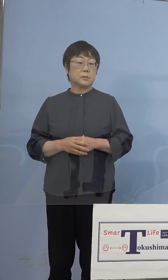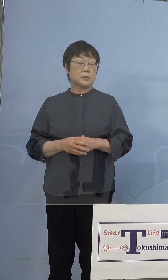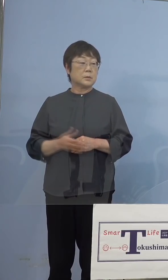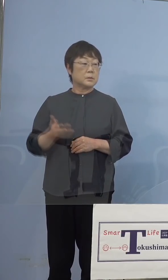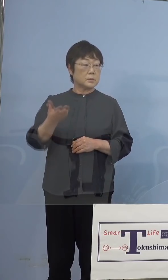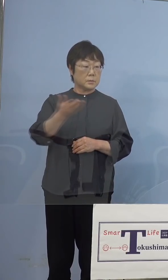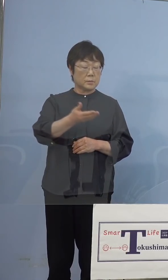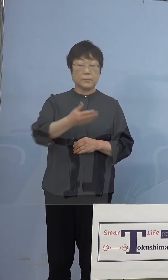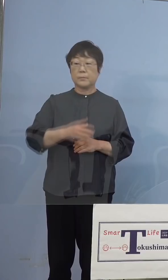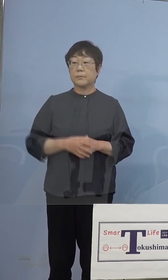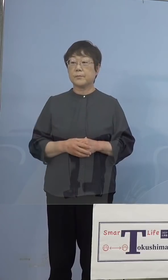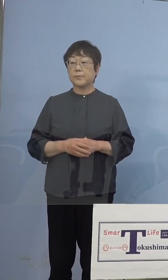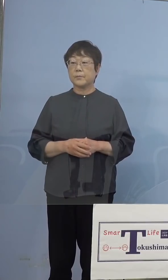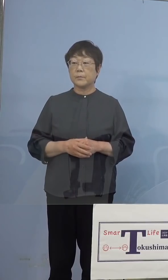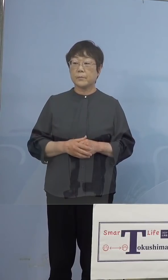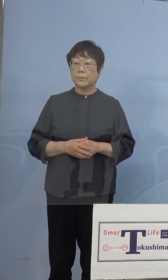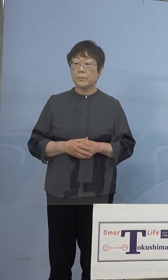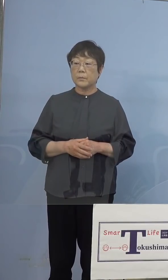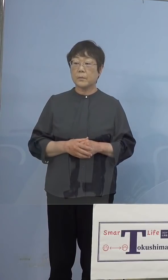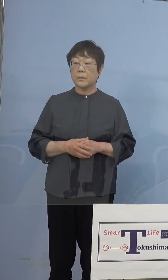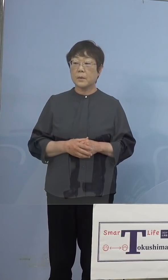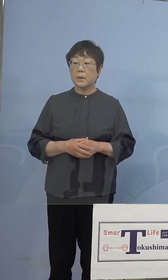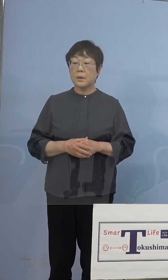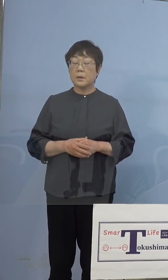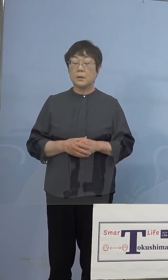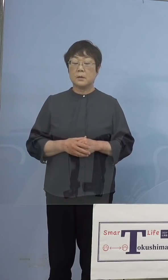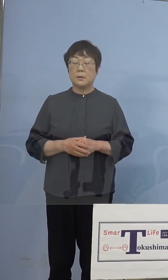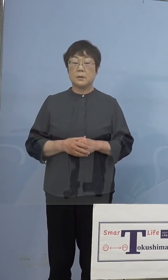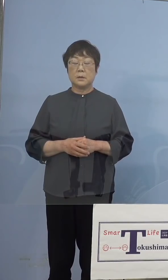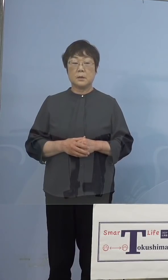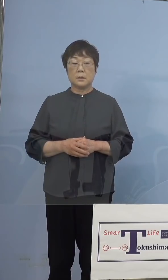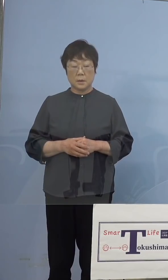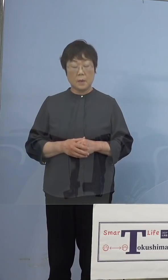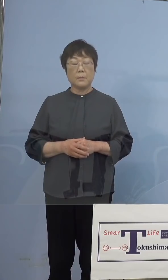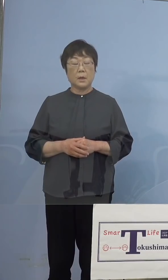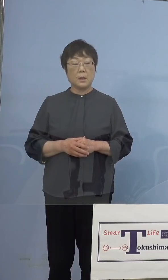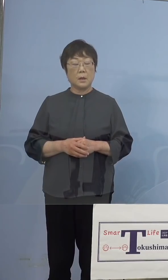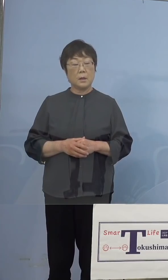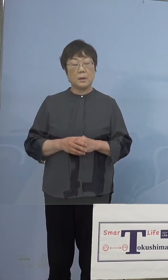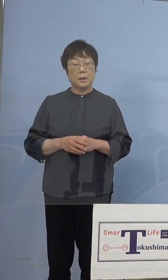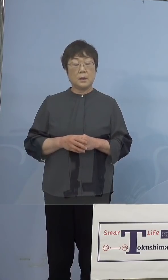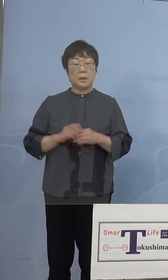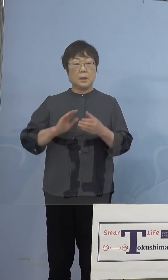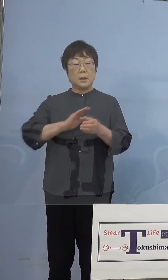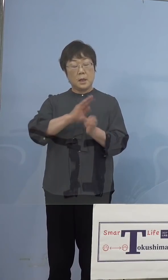（NHK） 今インド株かどうか調べることができると